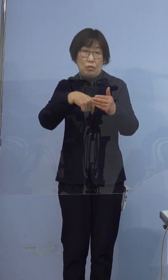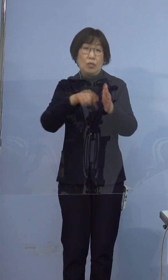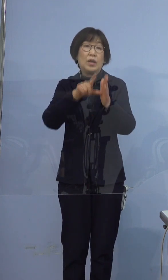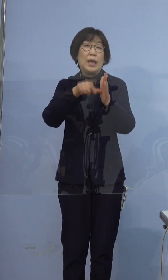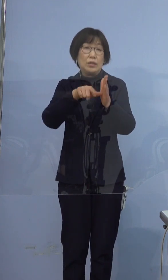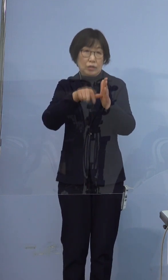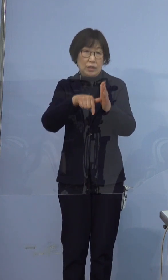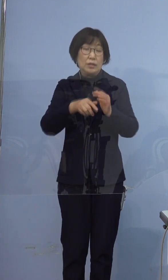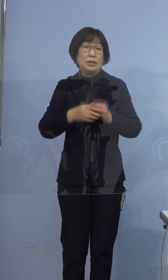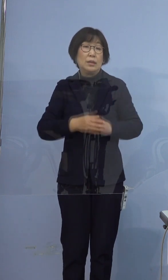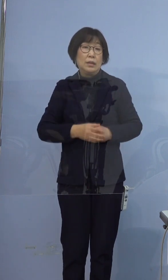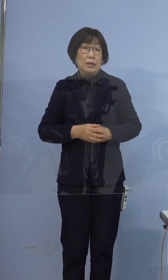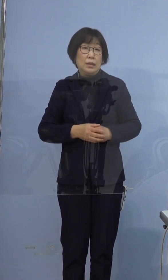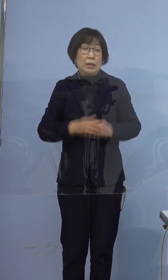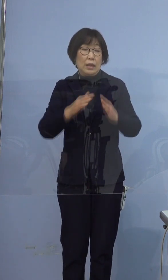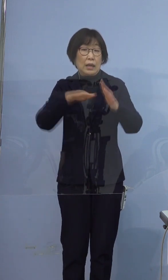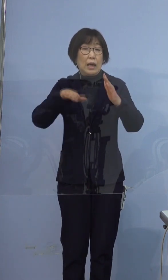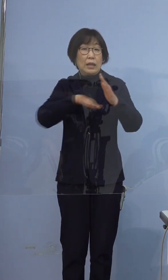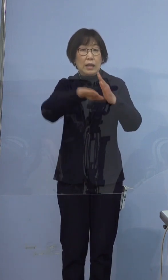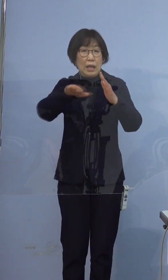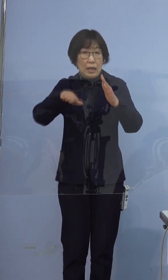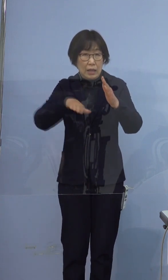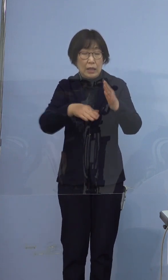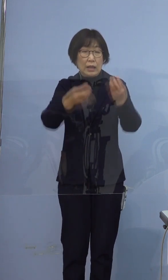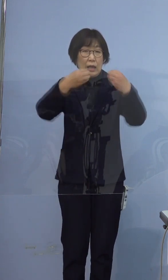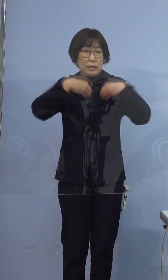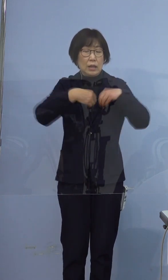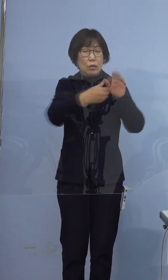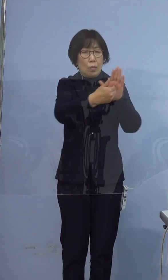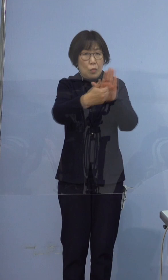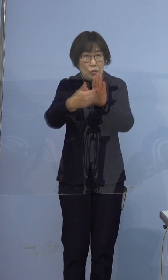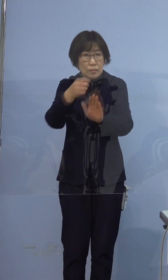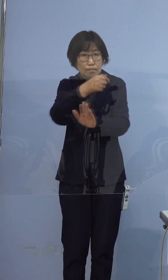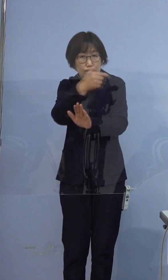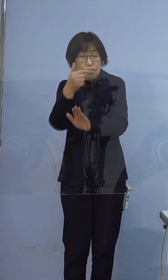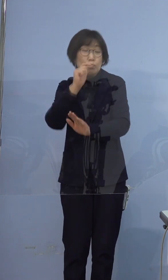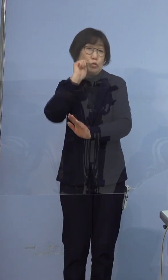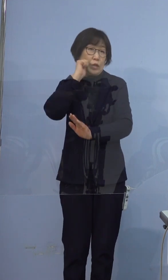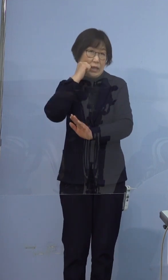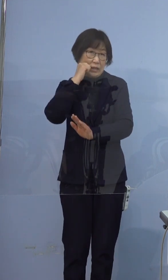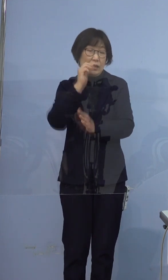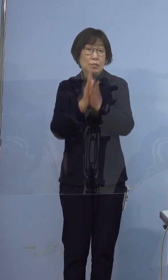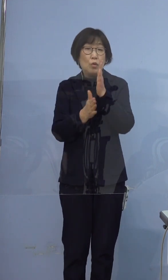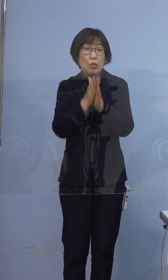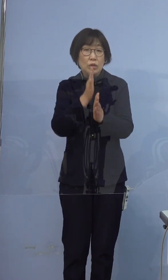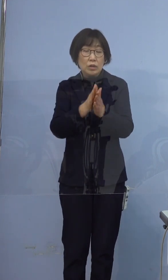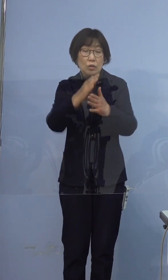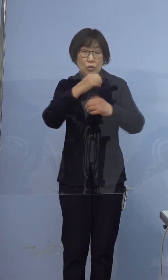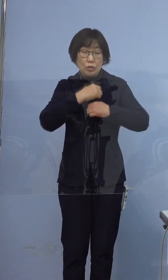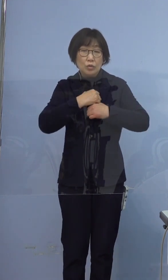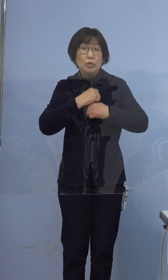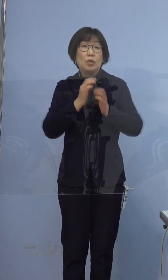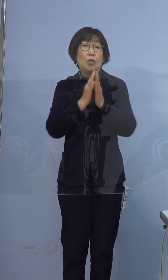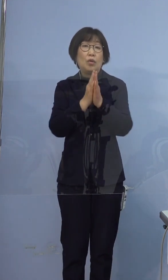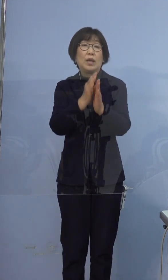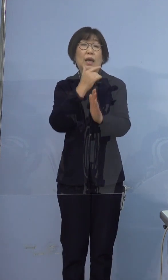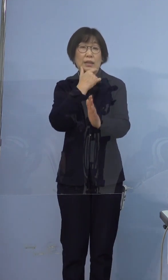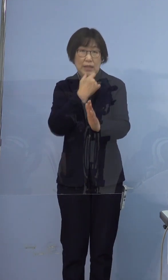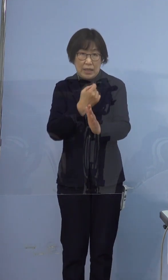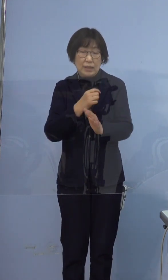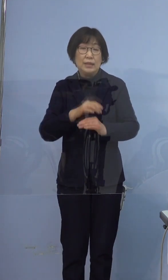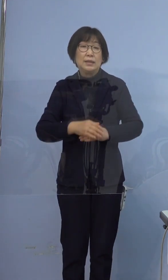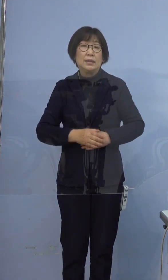家庭内感染の防止非常に難しいところでございますが 再度、ご注意お願いしたいと思います